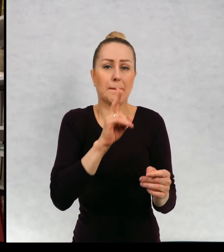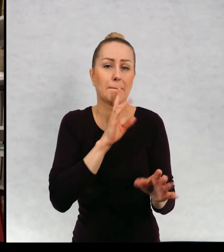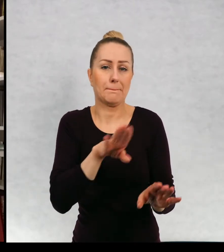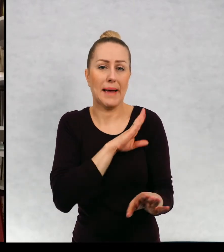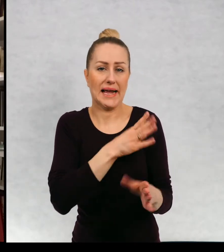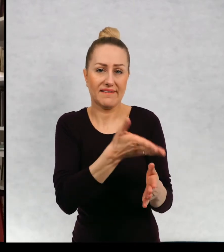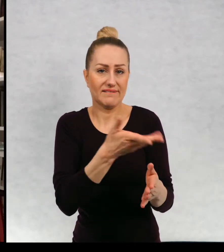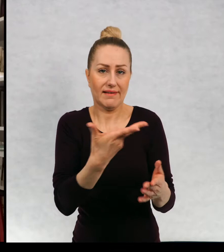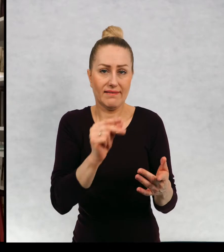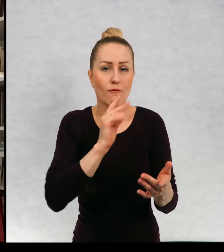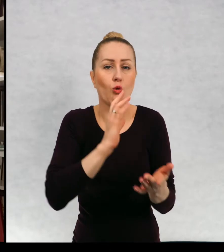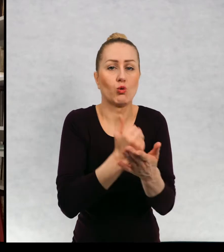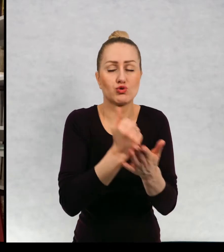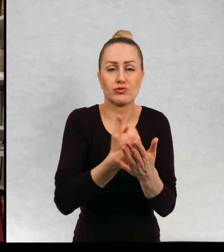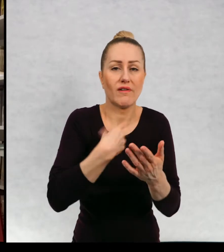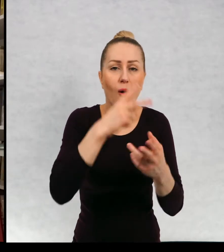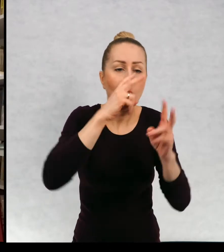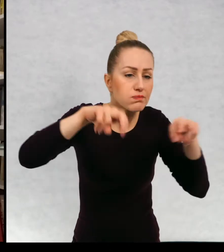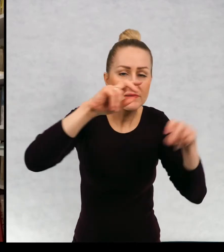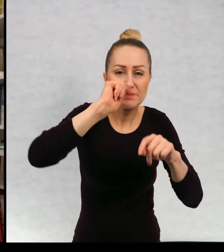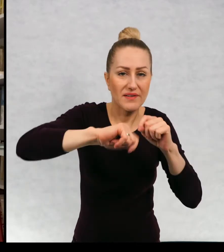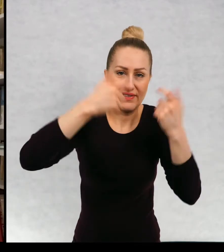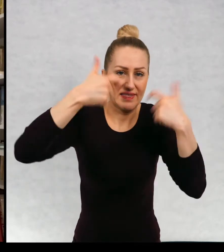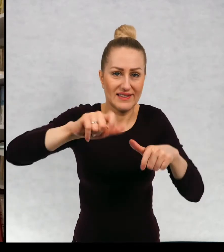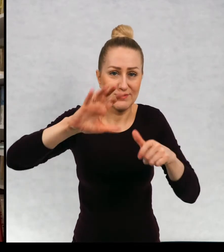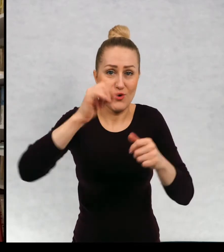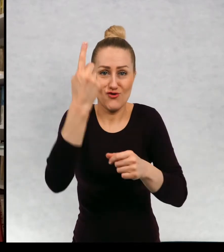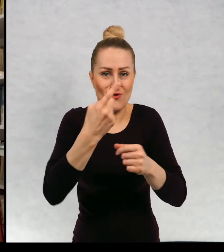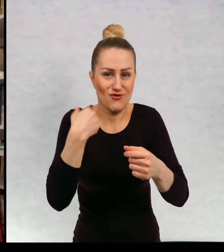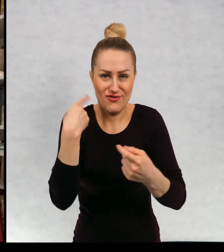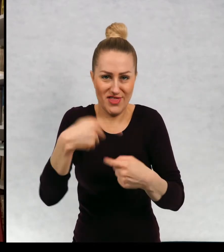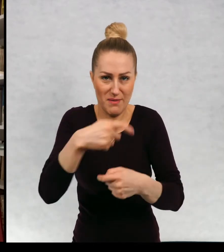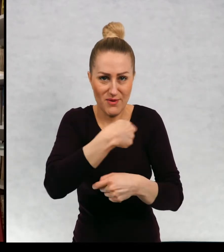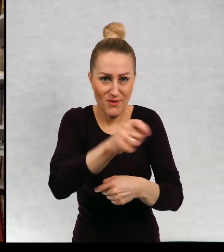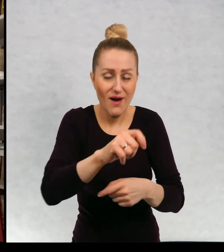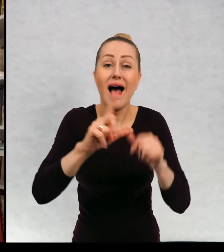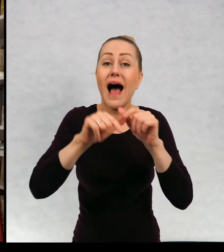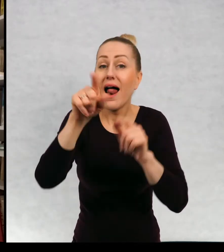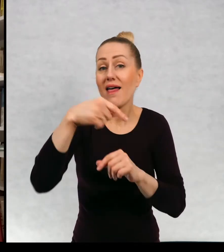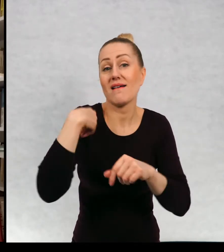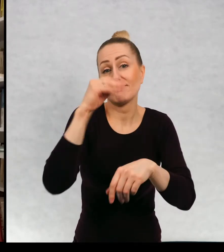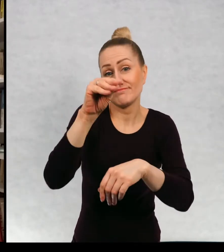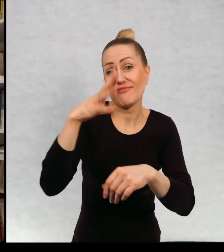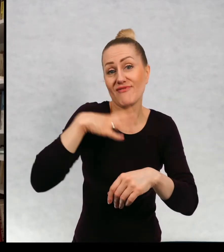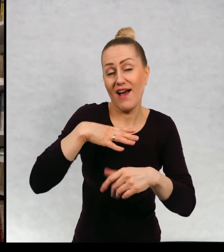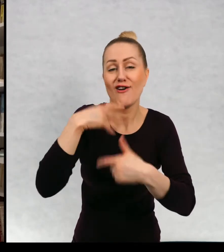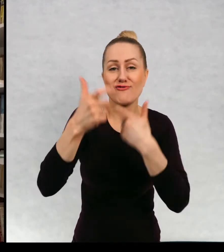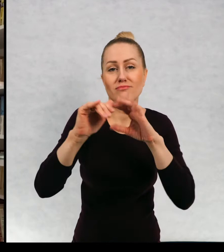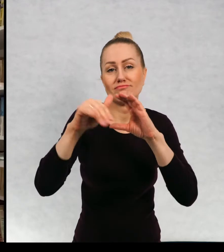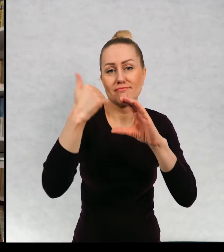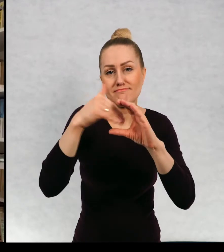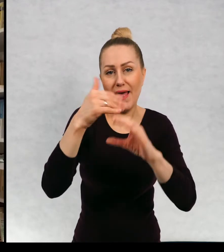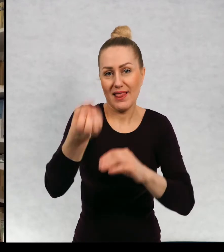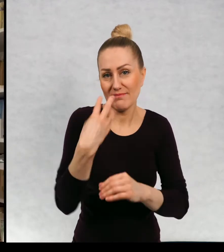Natomiast zachęcam was do pisania meili jeżeli będziecie chcieli mieć ze mną kontakt.